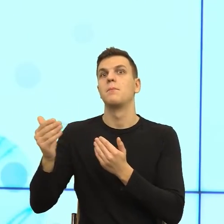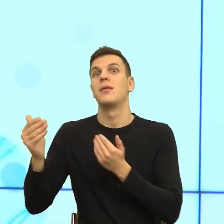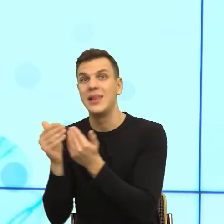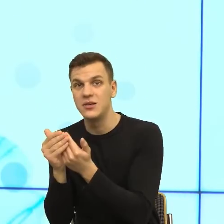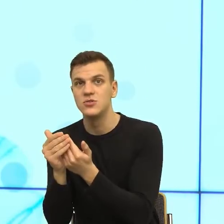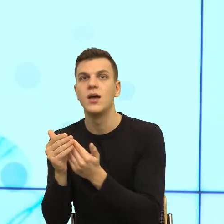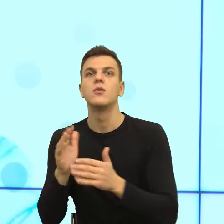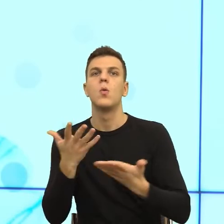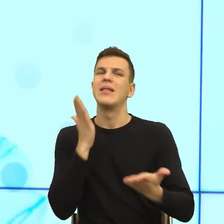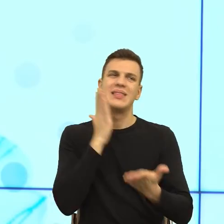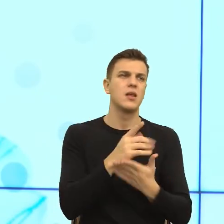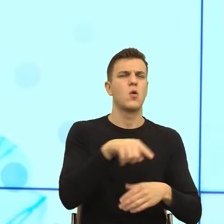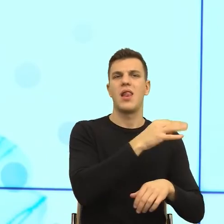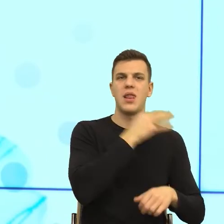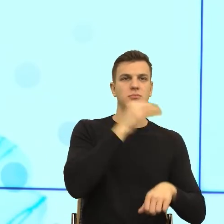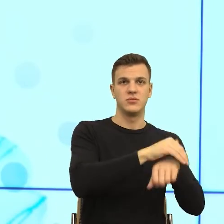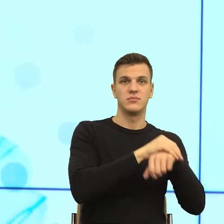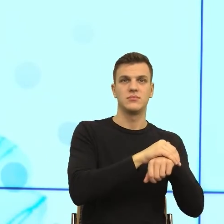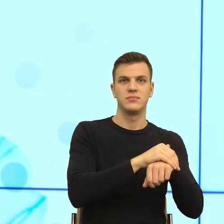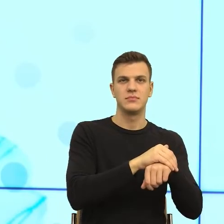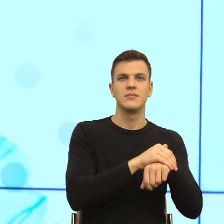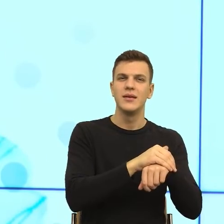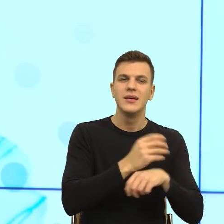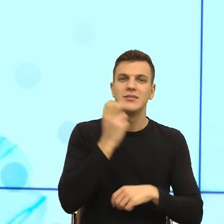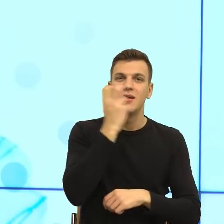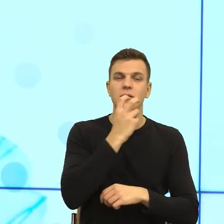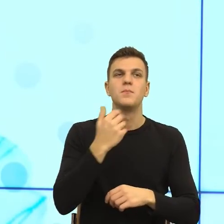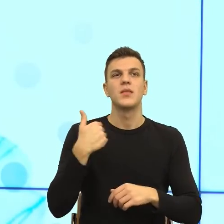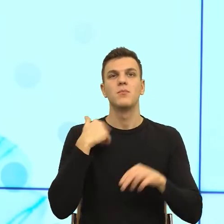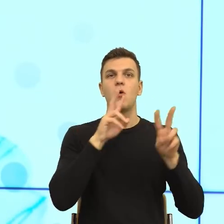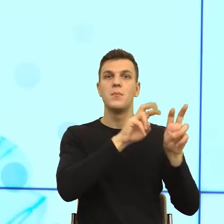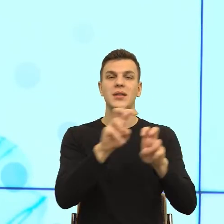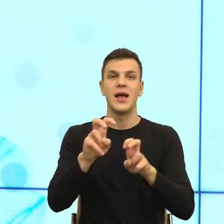Ale później zauważono, zrobiono takie badania, gdzie zaczęto zadawać ludziom pytania z trzech bardzo osobistych sfer